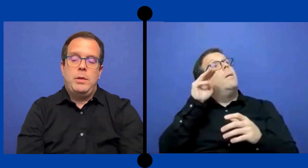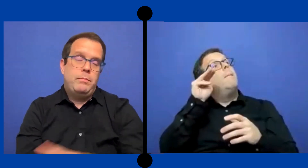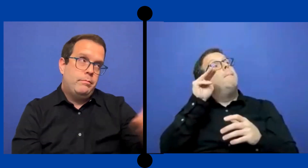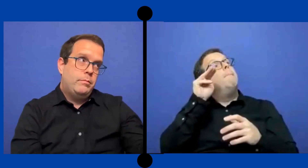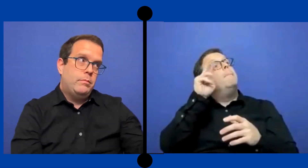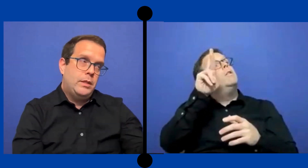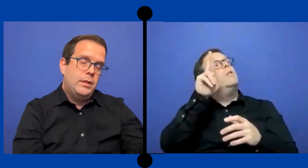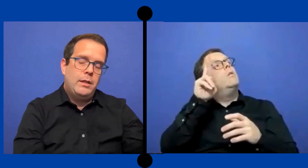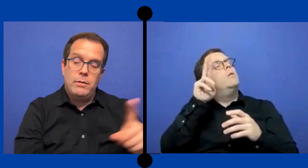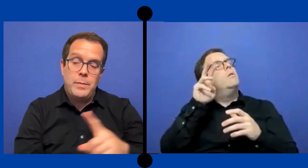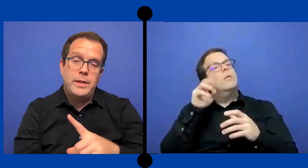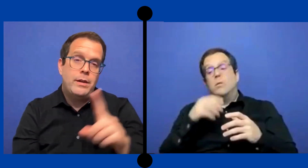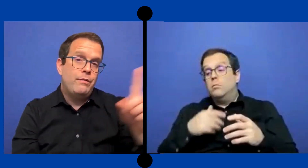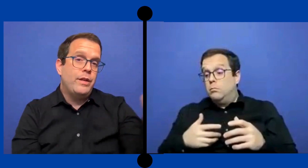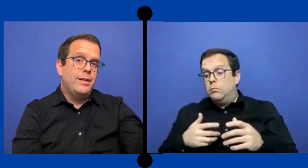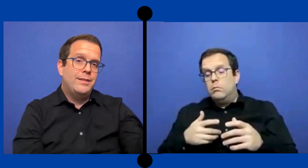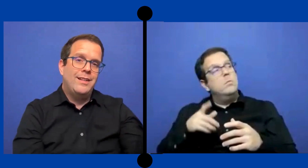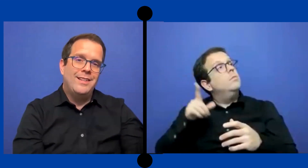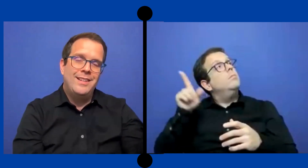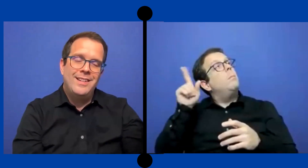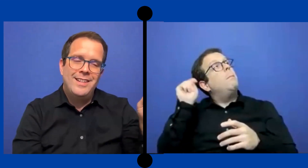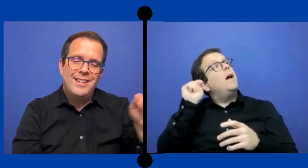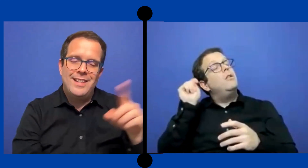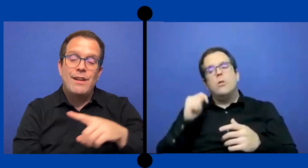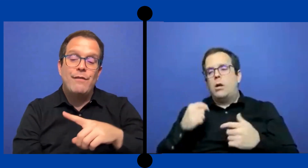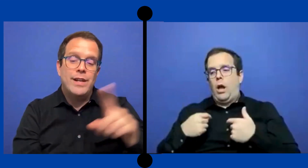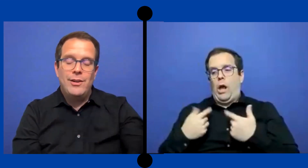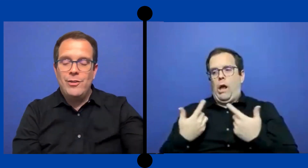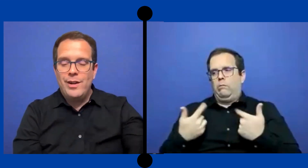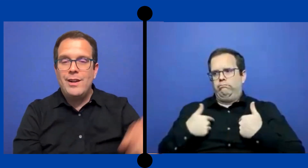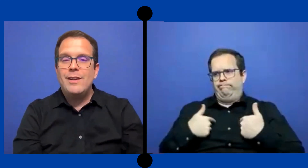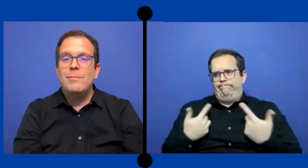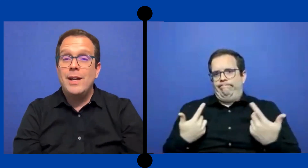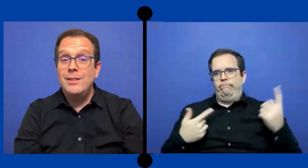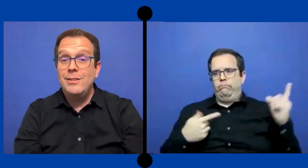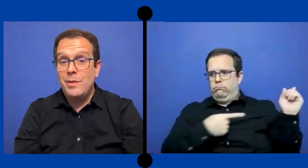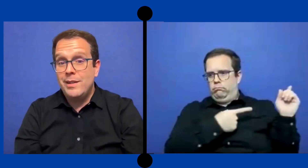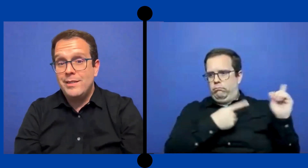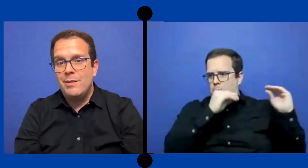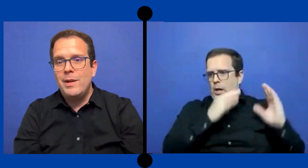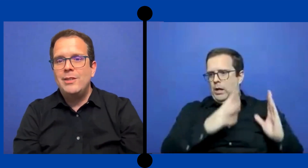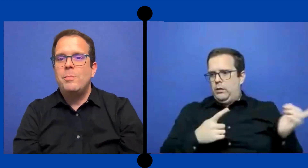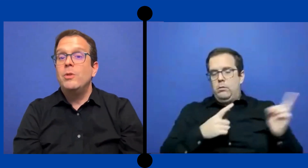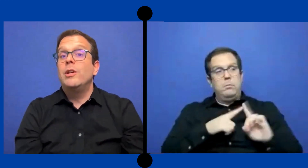Tienes que obviamente referirse ..referirlo al maestro para que sea el maestro pero que tú ...